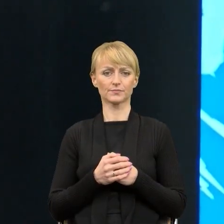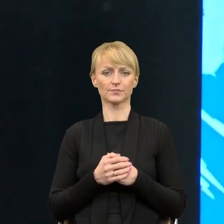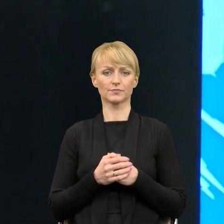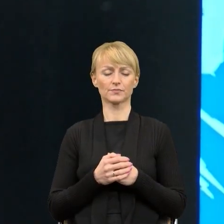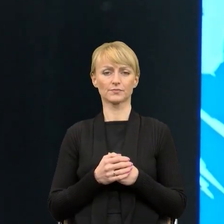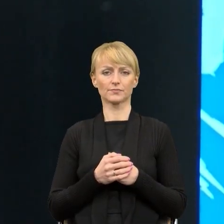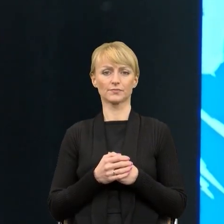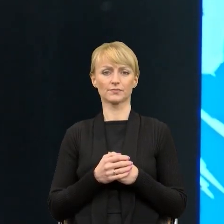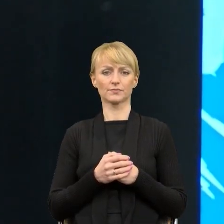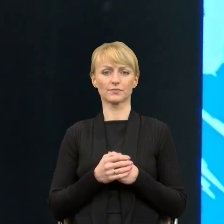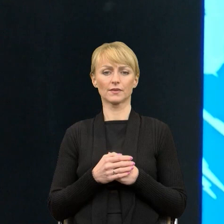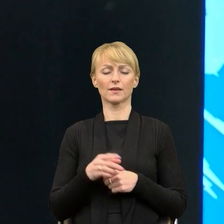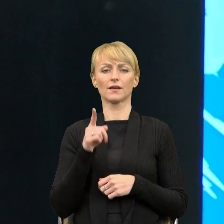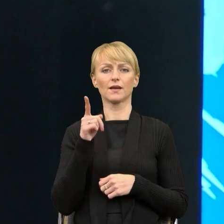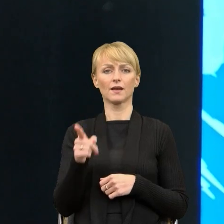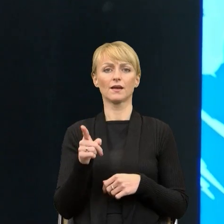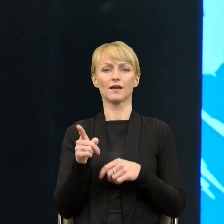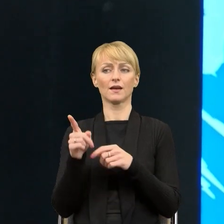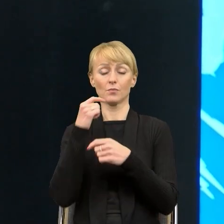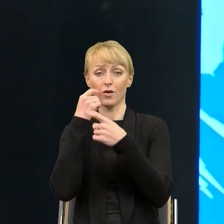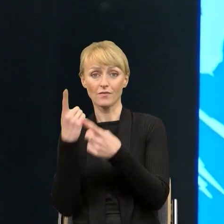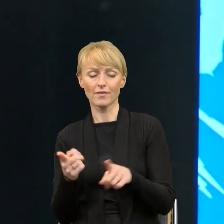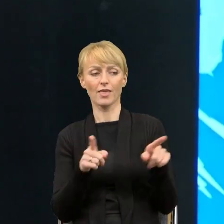kontra wypowiedź prawnika, który mówi o prostym języku,